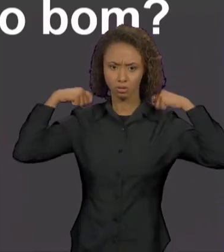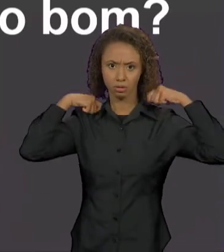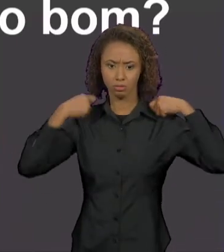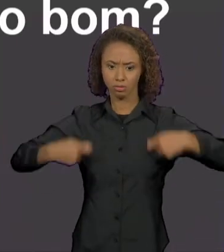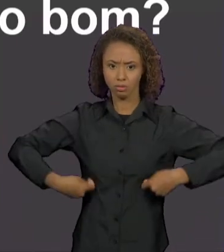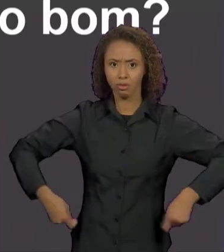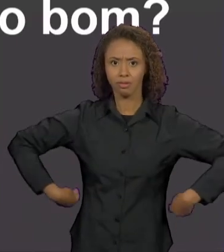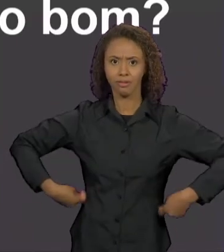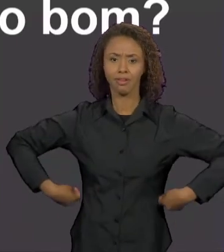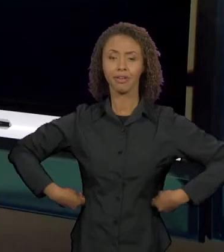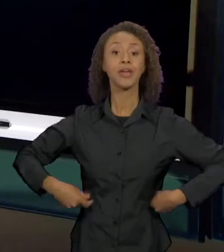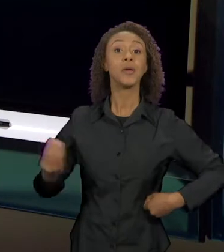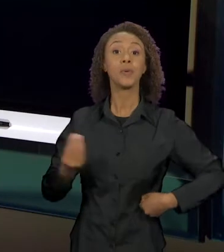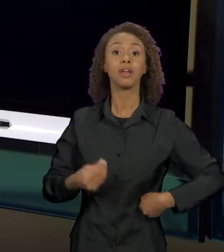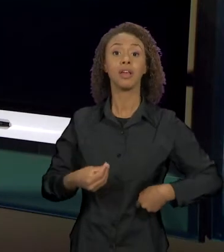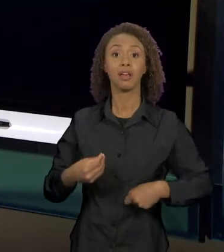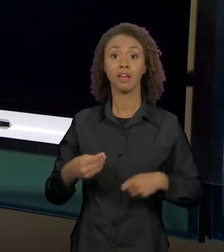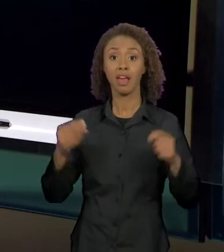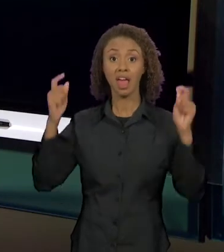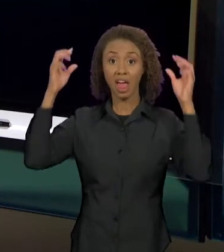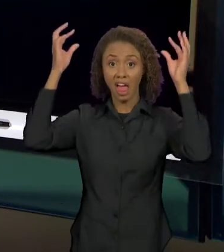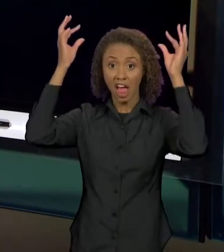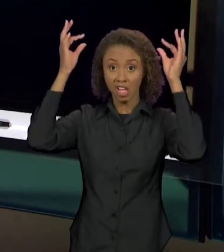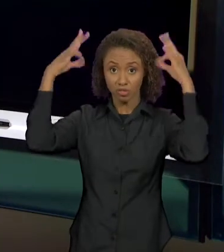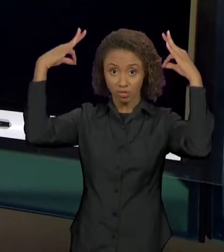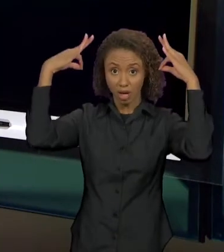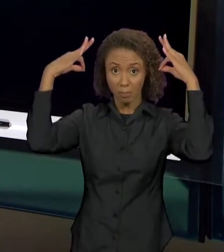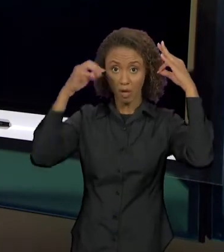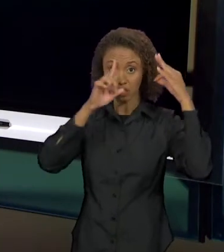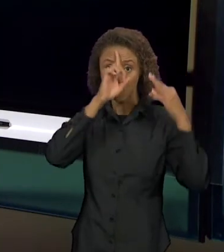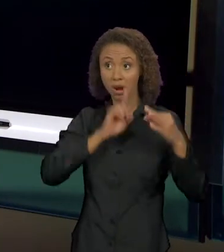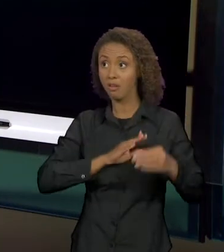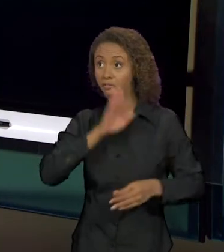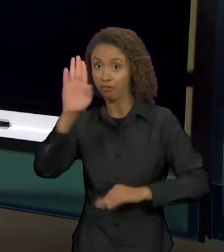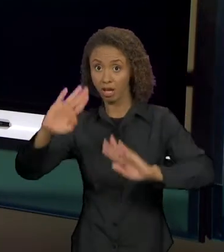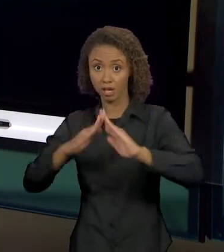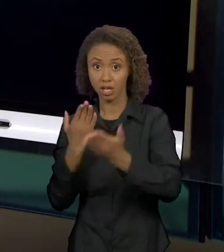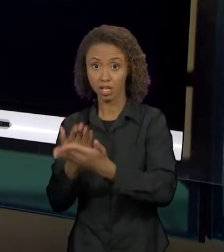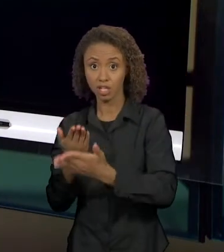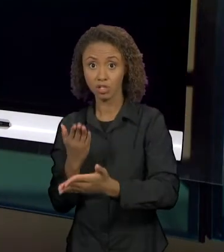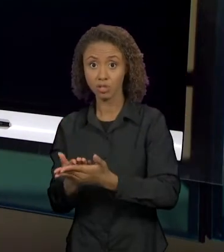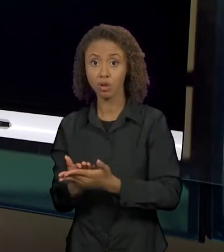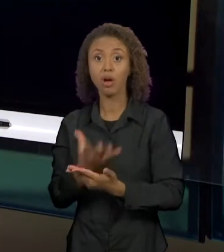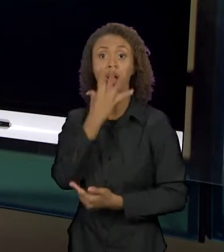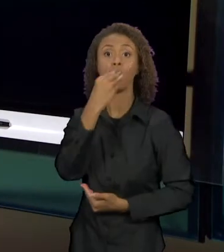O LOBO FICAVA LIMPANDO A CASA, QUE JÁ VAI CONSTRUINDO UMA NARRATIVA DIFERENTE DAQUELA DO